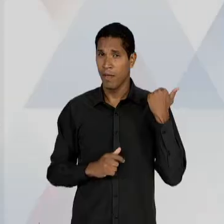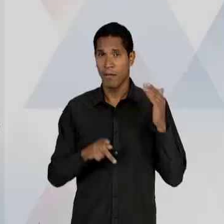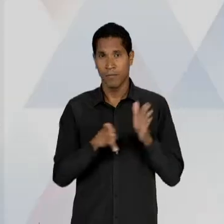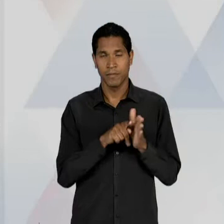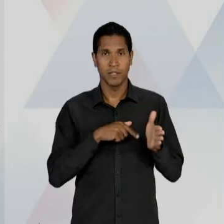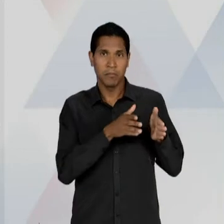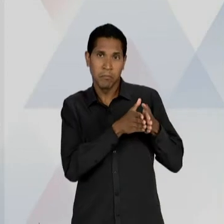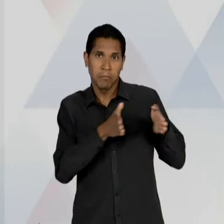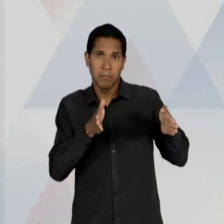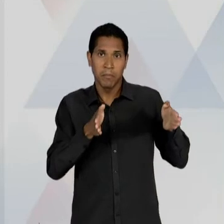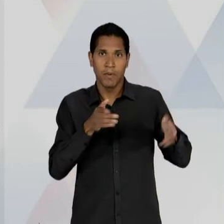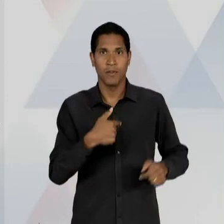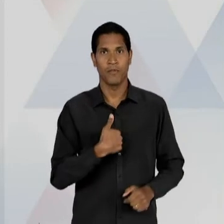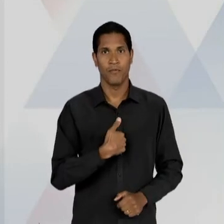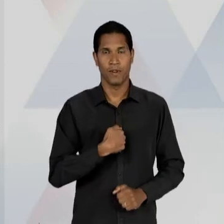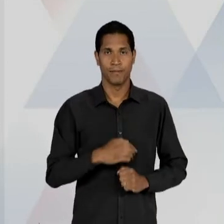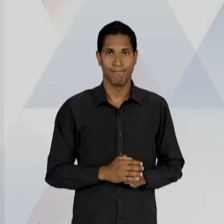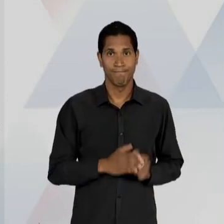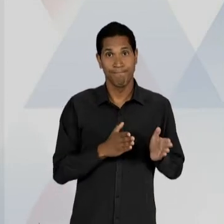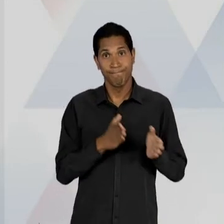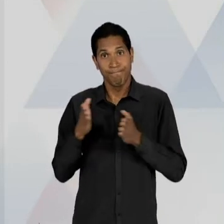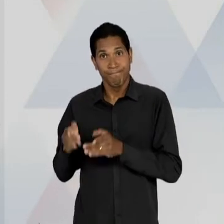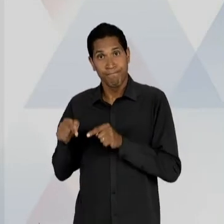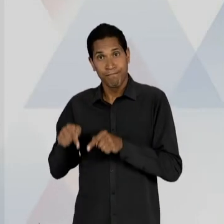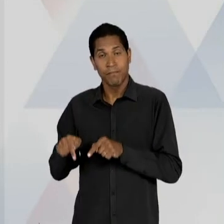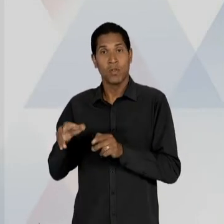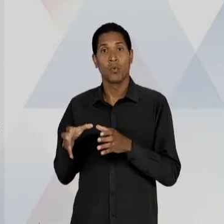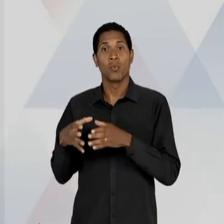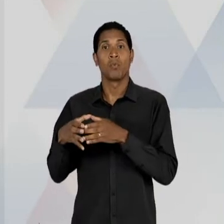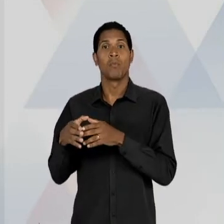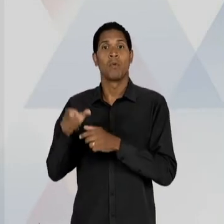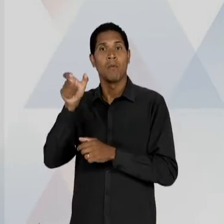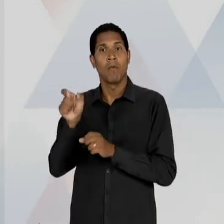LIBERAIS CONTINUAM, OU SEJA, REFORÇAM A SUA